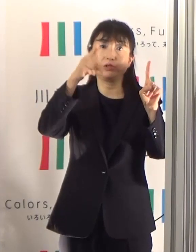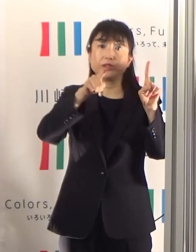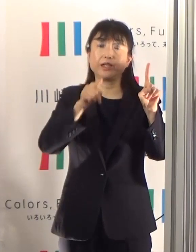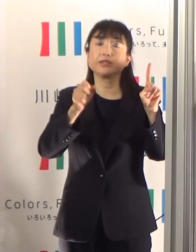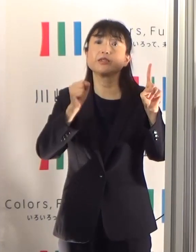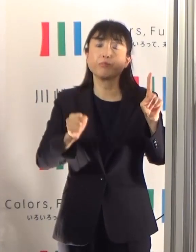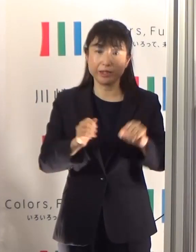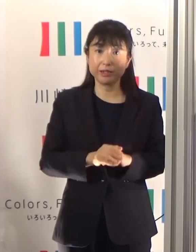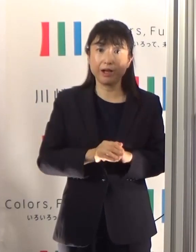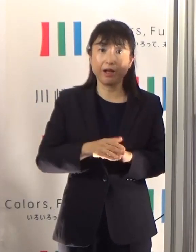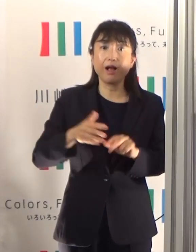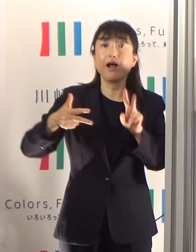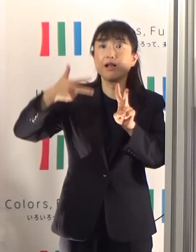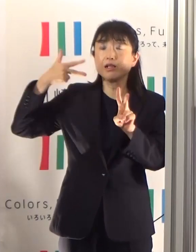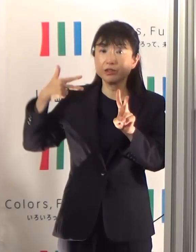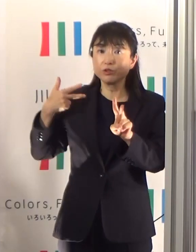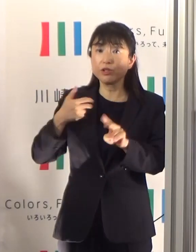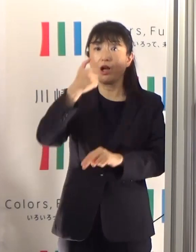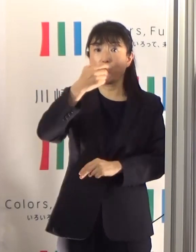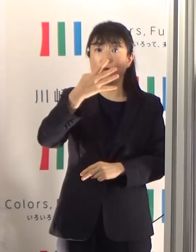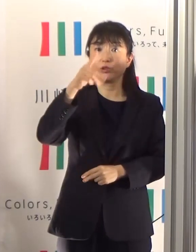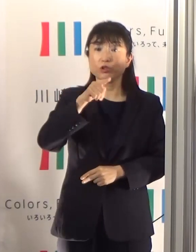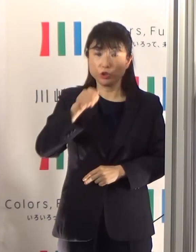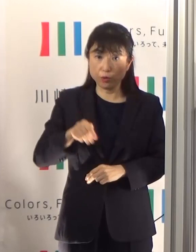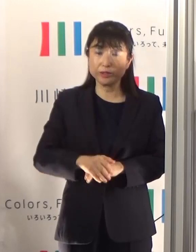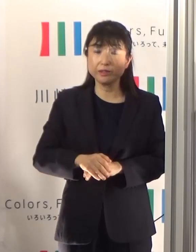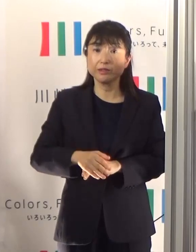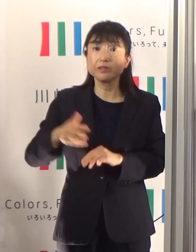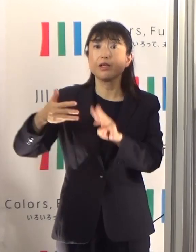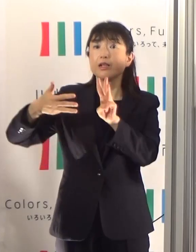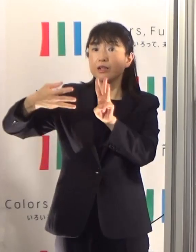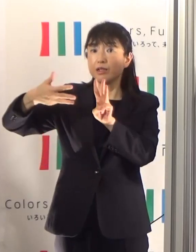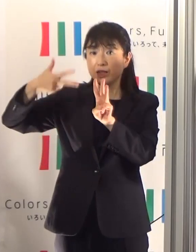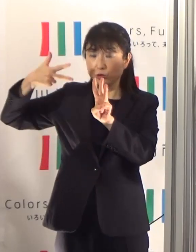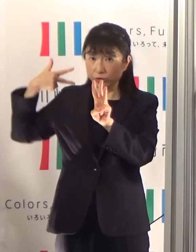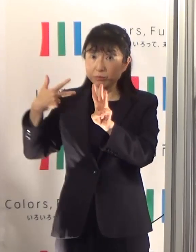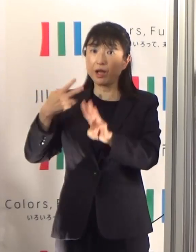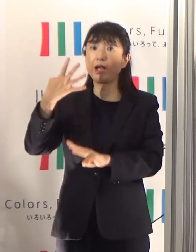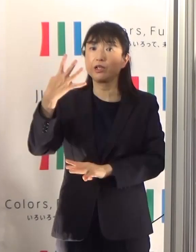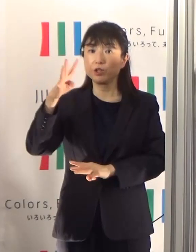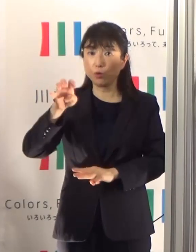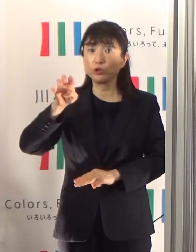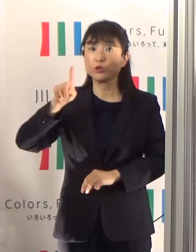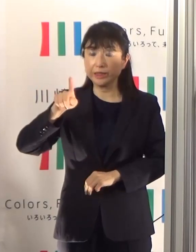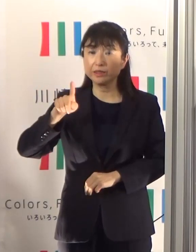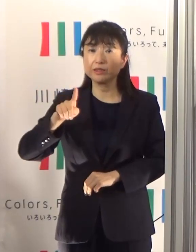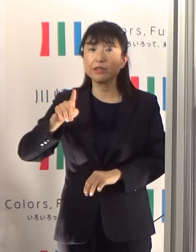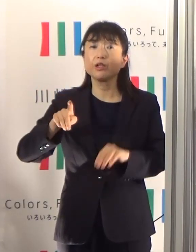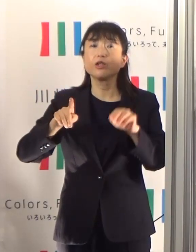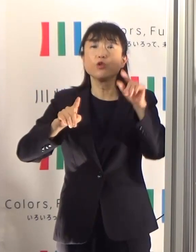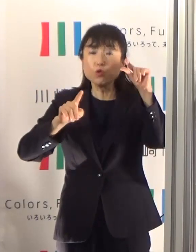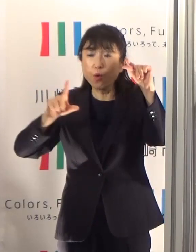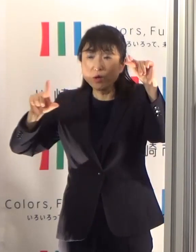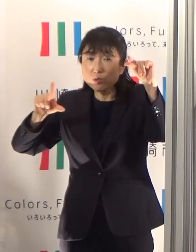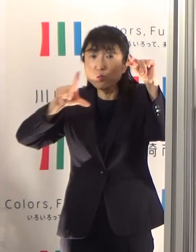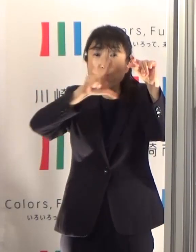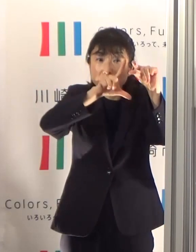その前が54名、41名ということになっていますので、少しずつちょっと増えているなという感じがいたします